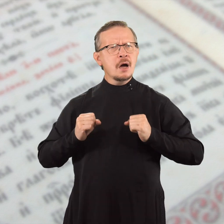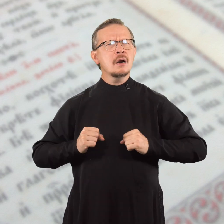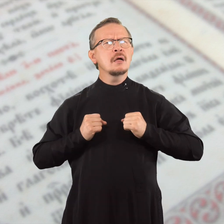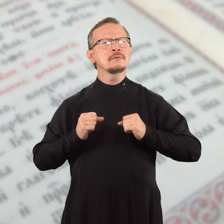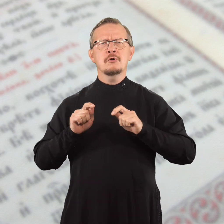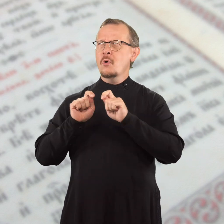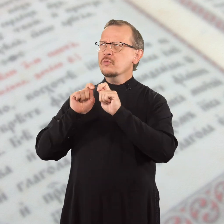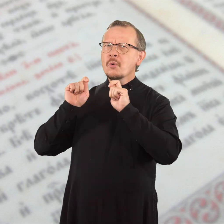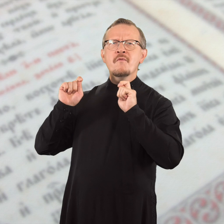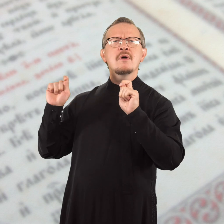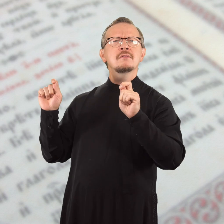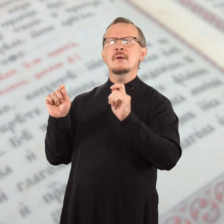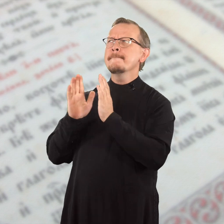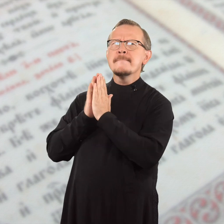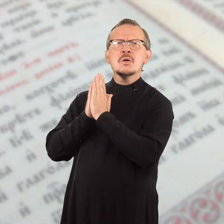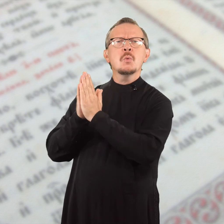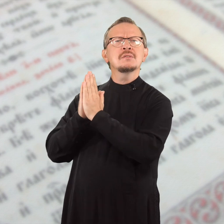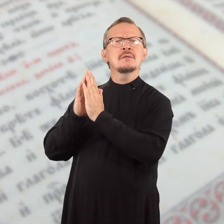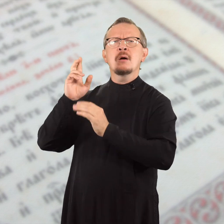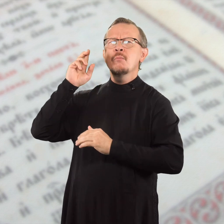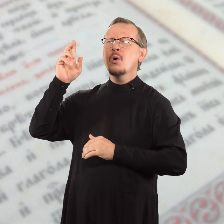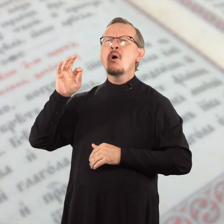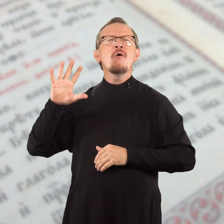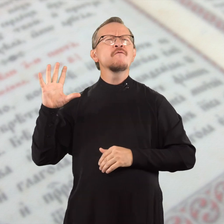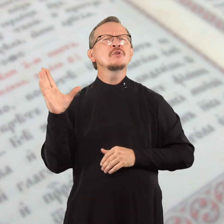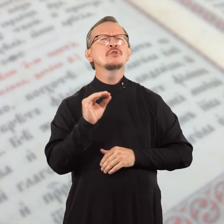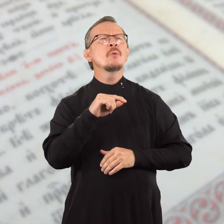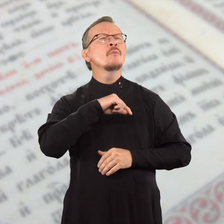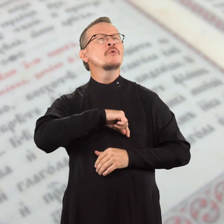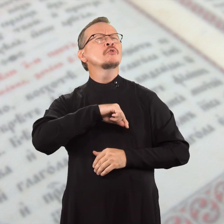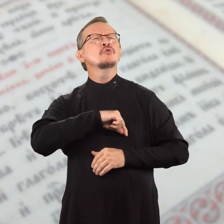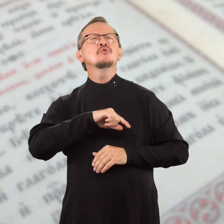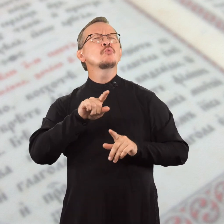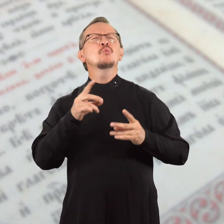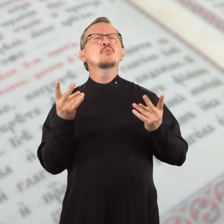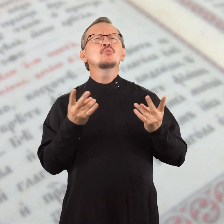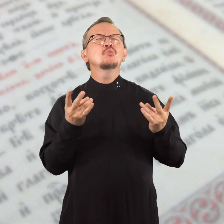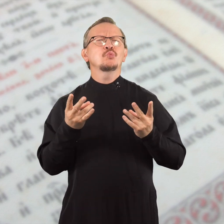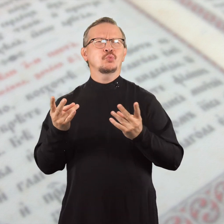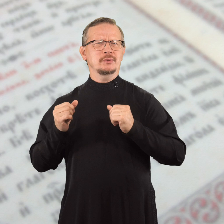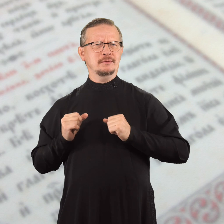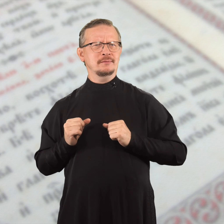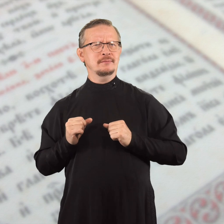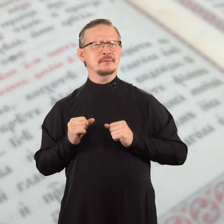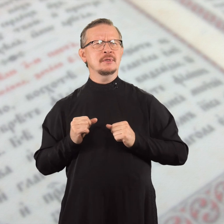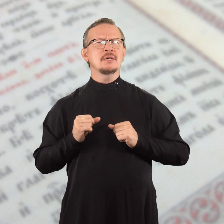старайтесь откровенно просить Бога о всех своих нуждах,